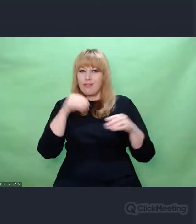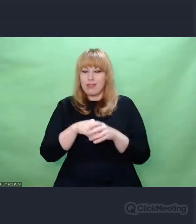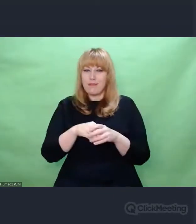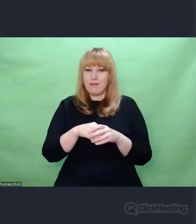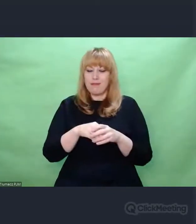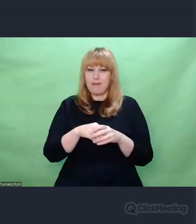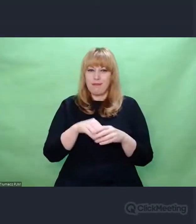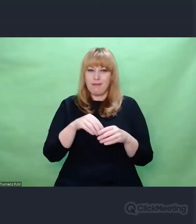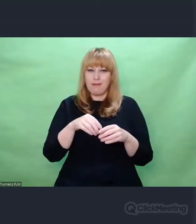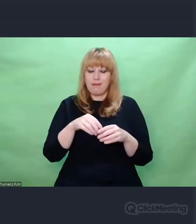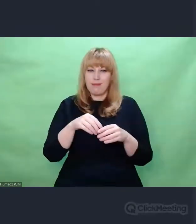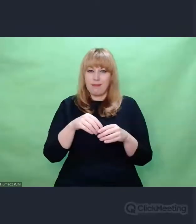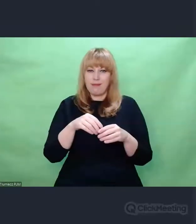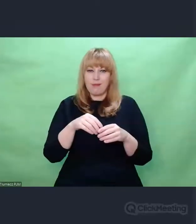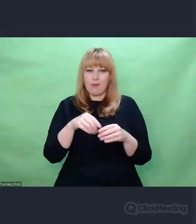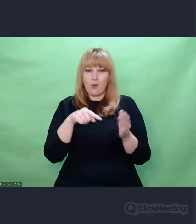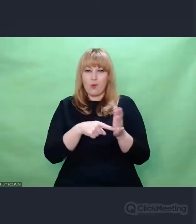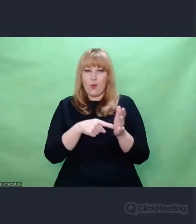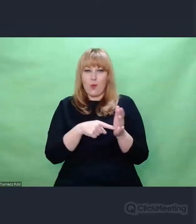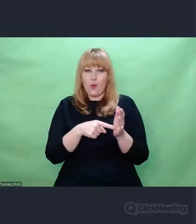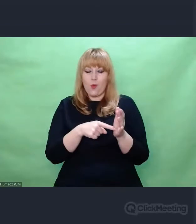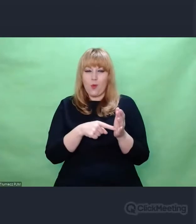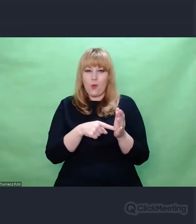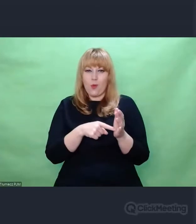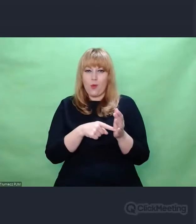które unosiły się w eterze,